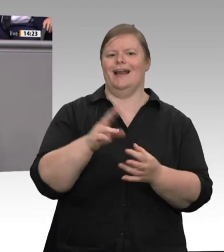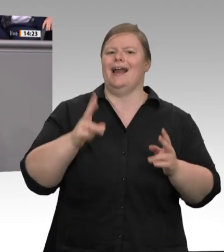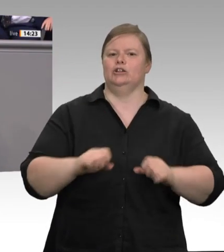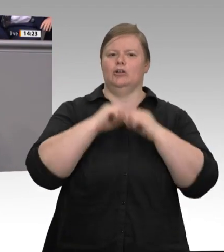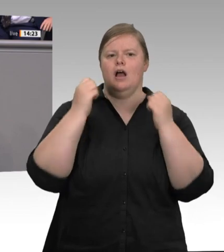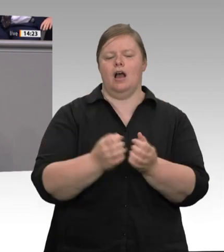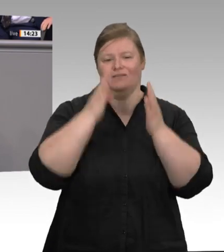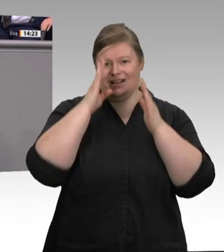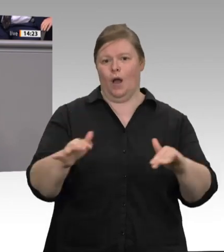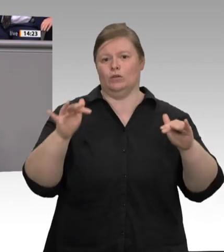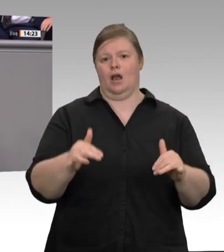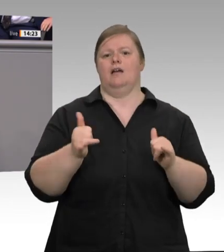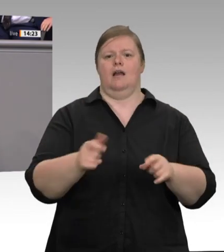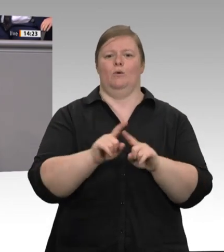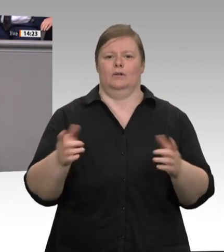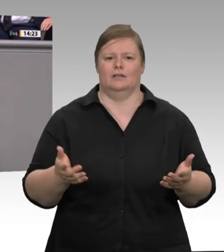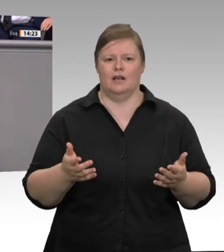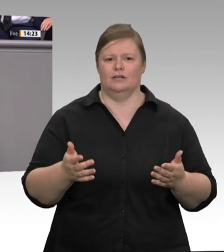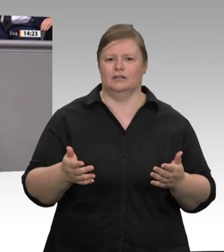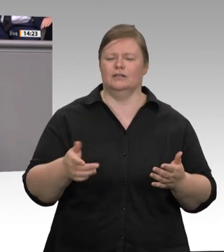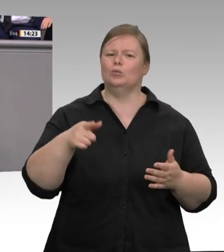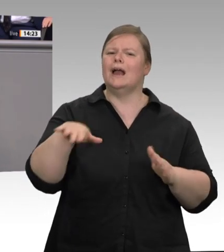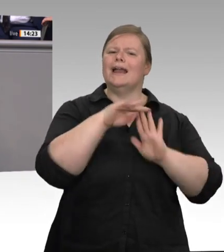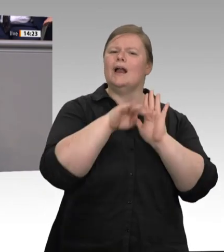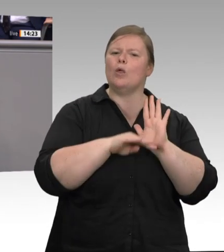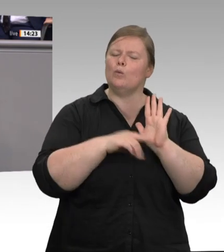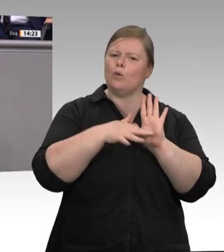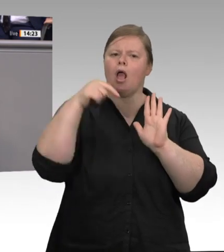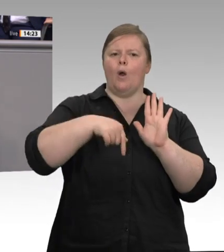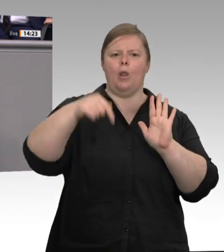hat es in den vergangenen Jahren zur Genüge gegeben, zuletzt das Gesetz zur